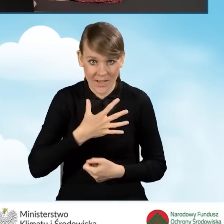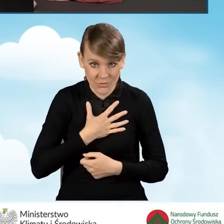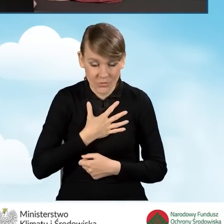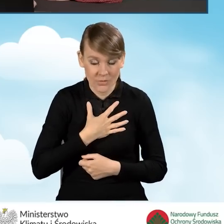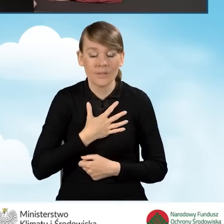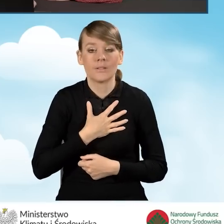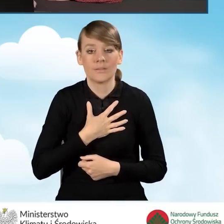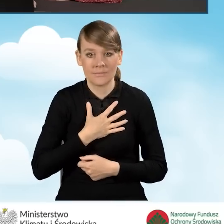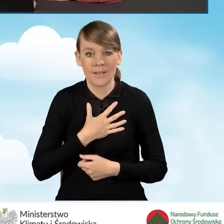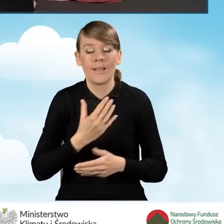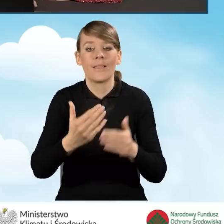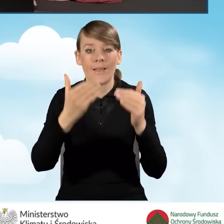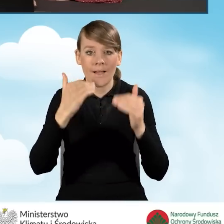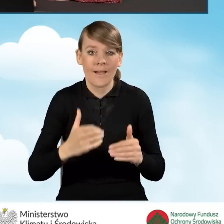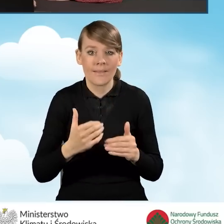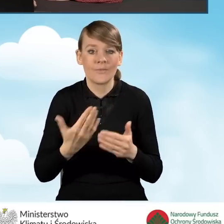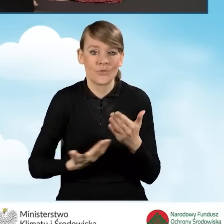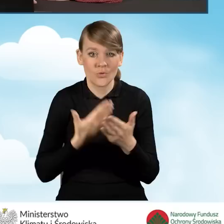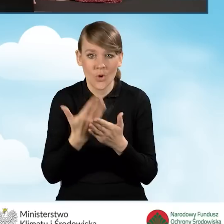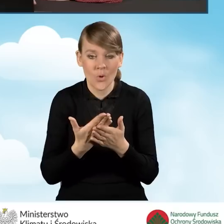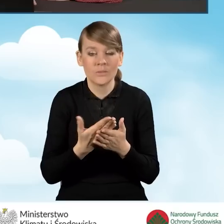konieczne będzie, aby w dalszej części wniosku w ramach załączników,